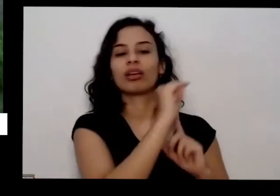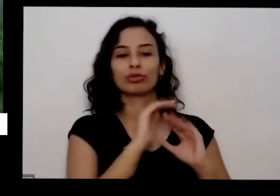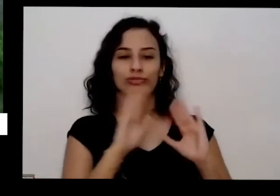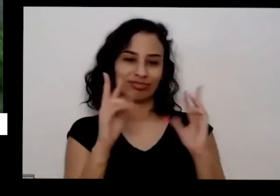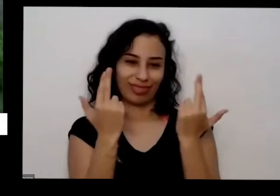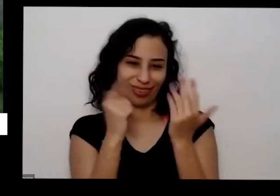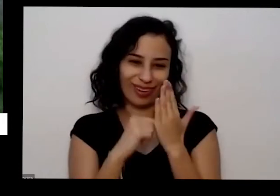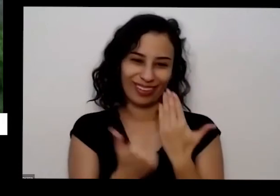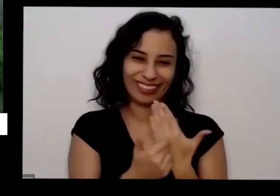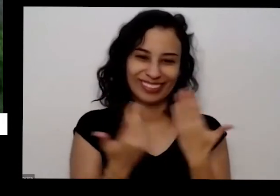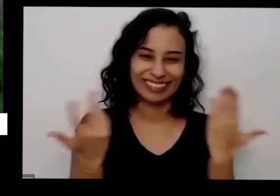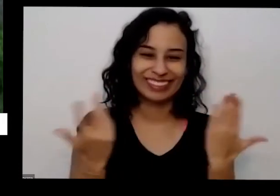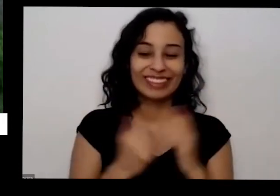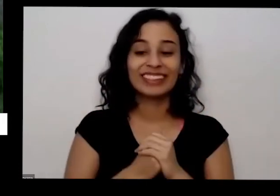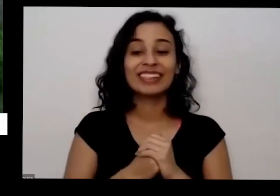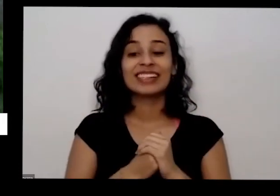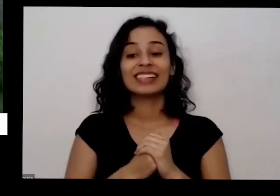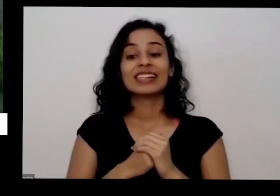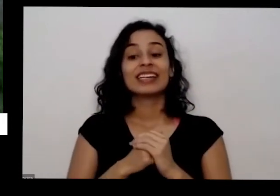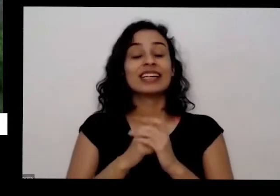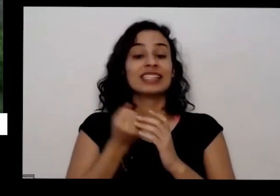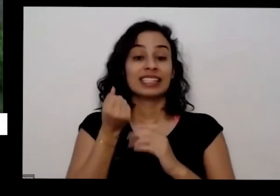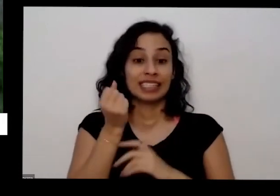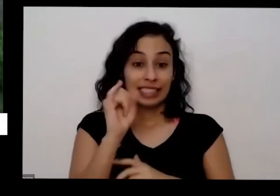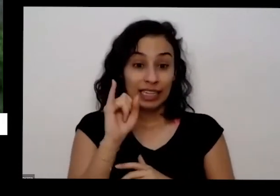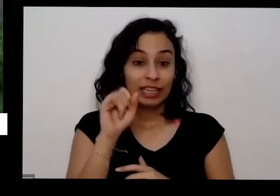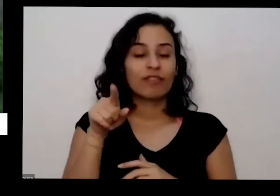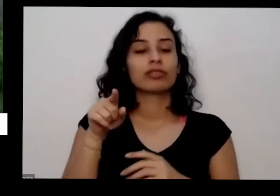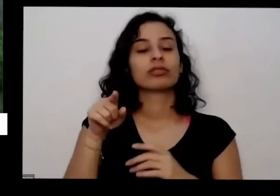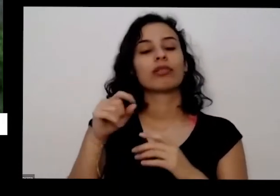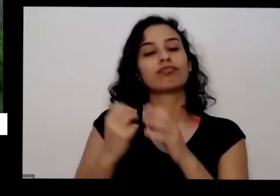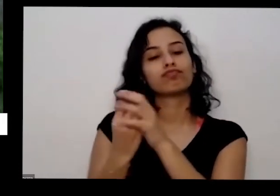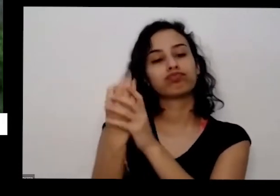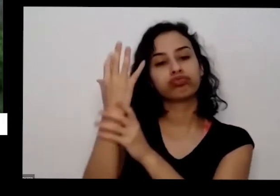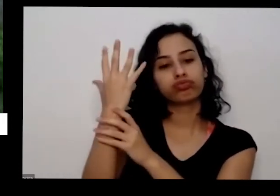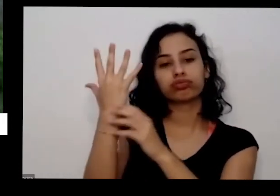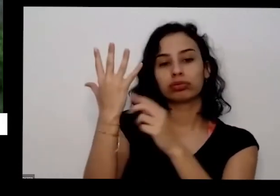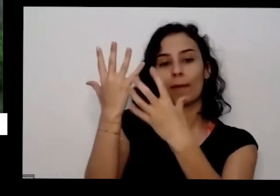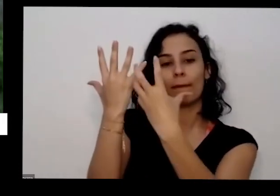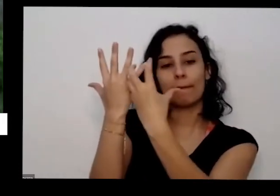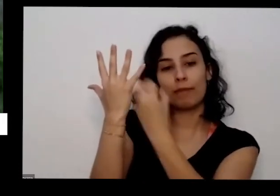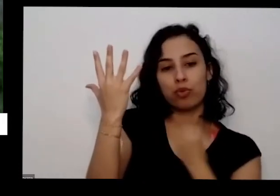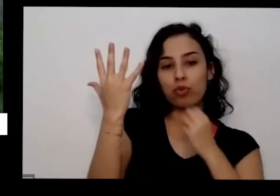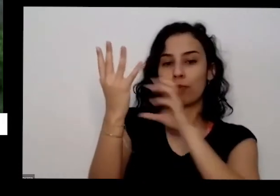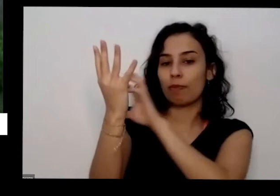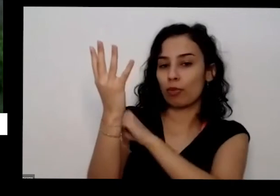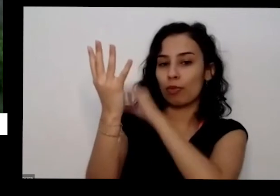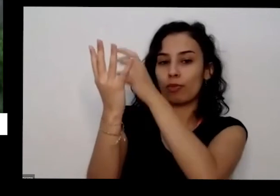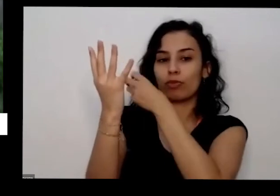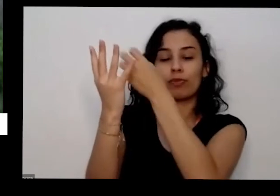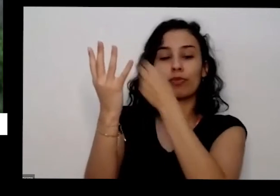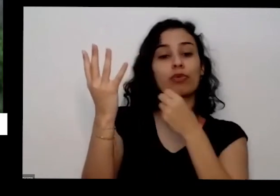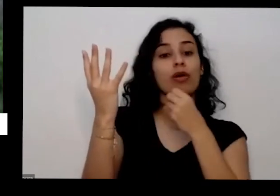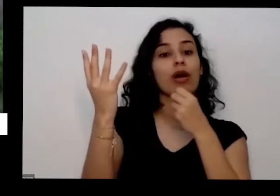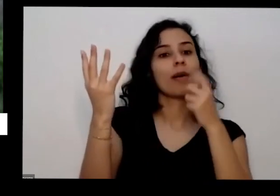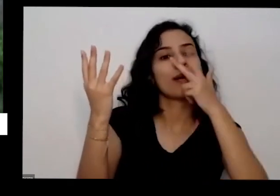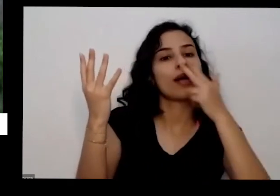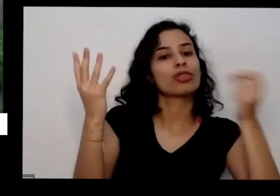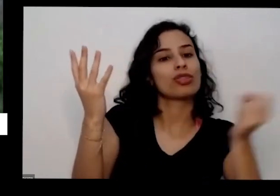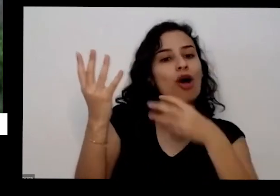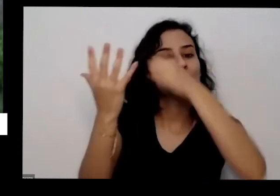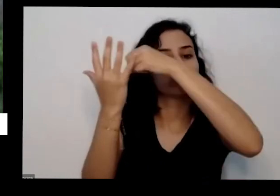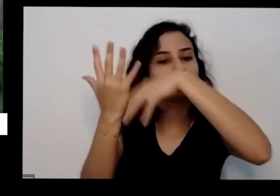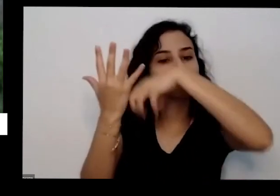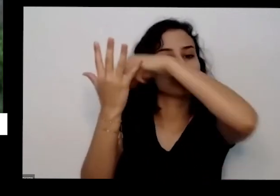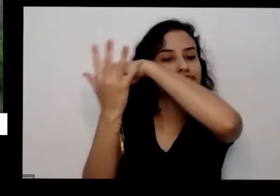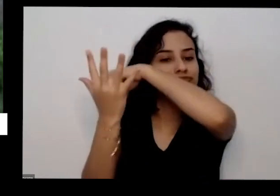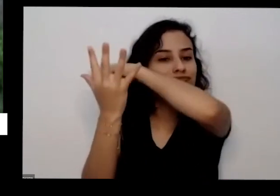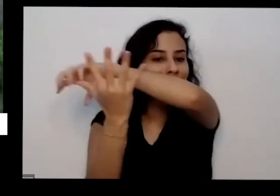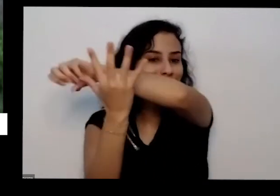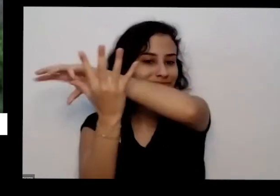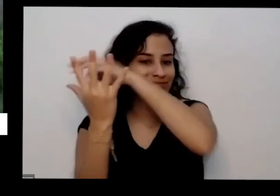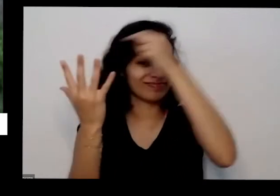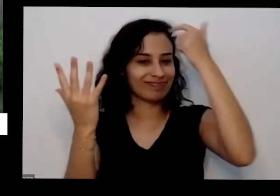continua dando vai ter uma ela vai ficar menos pesada menos carregada com bobinas menos é as